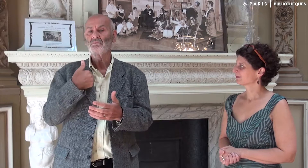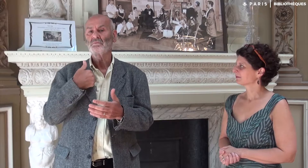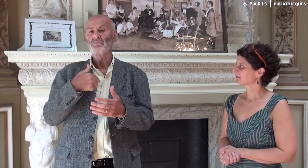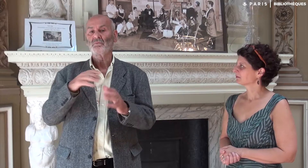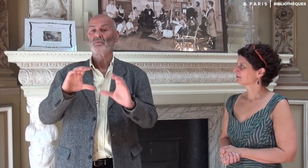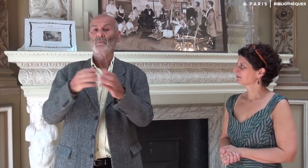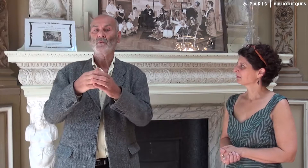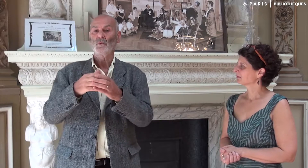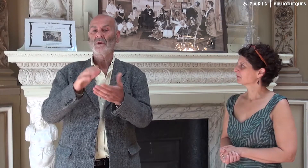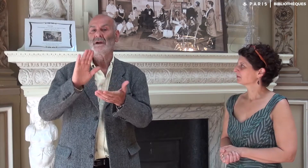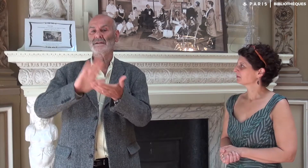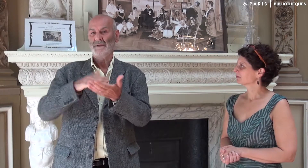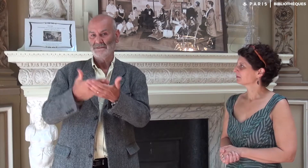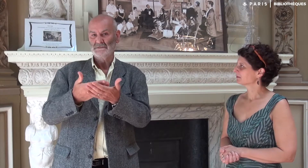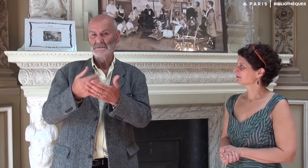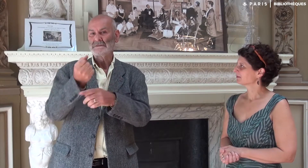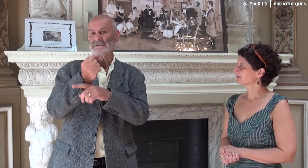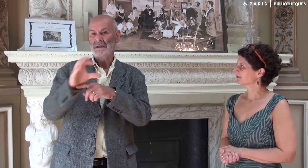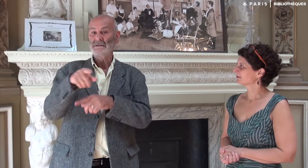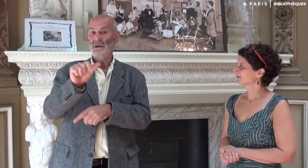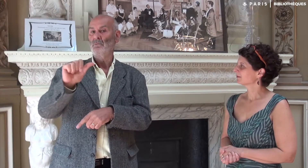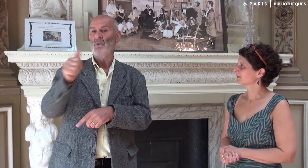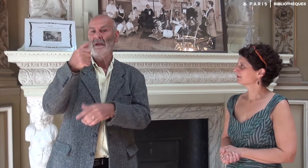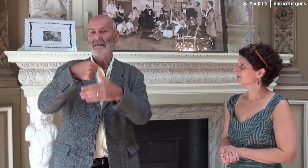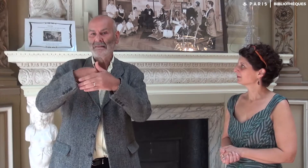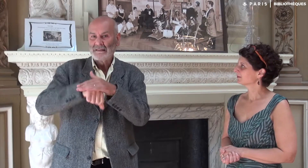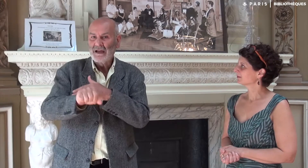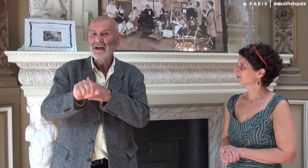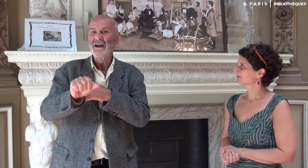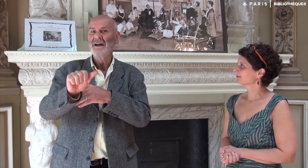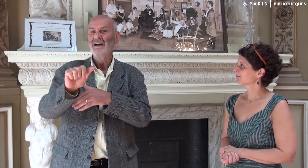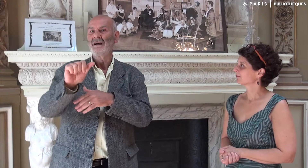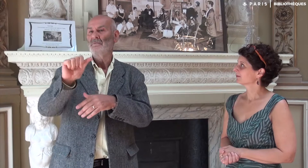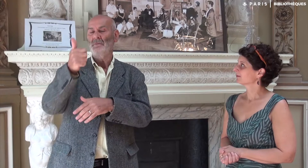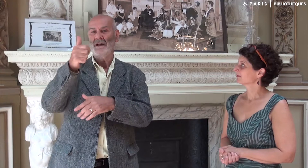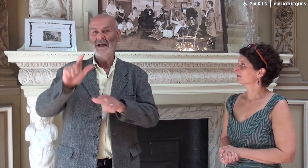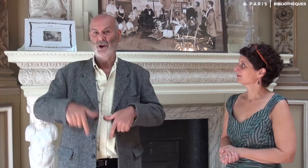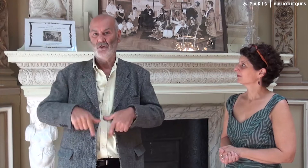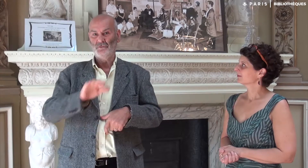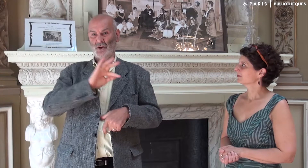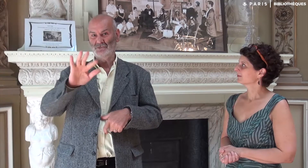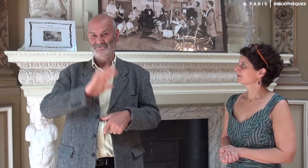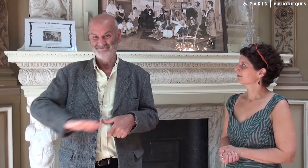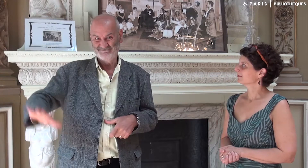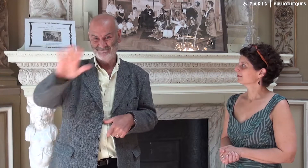Elle m’est apparue lors des formations dans la première école de France pour les futurs interprètes, SERAC